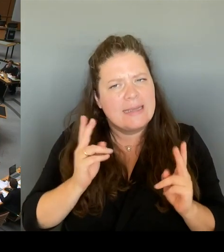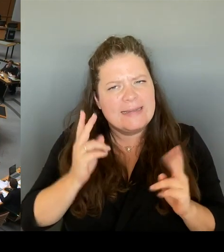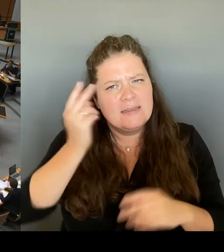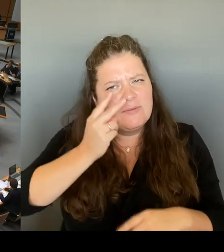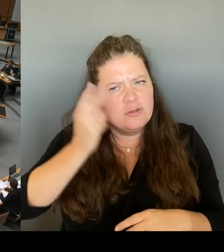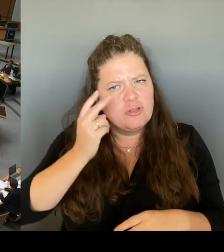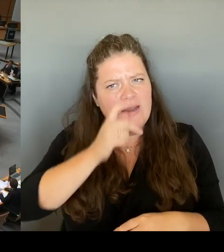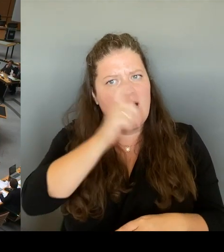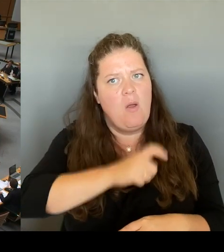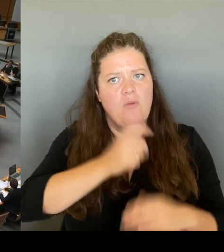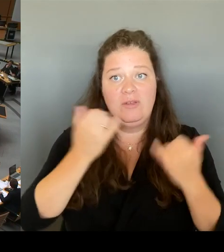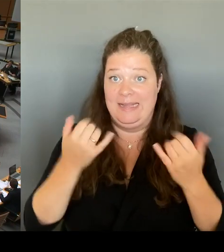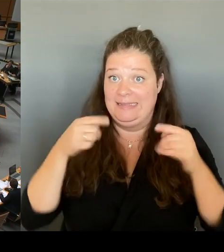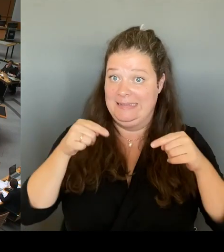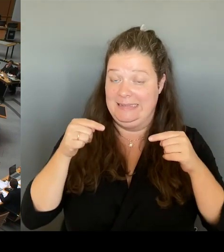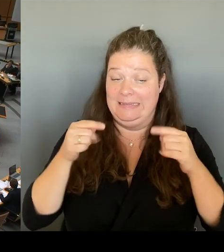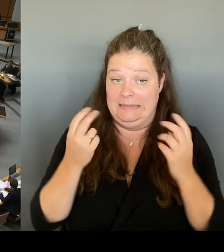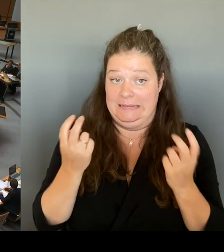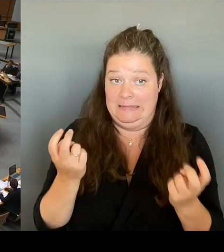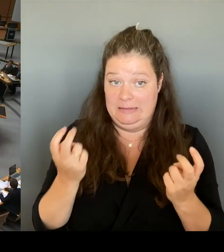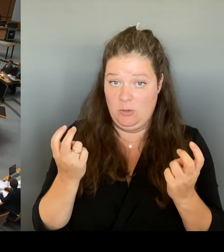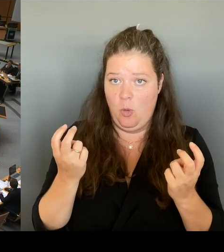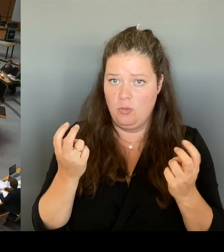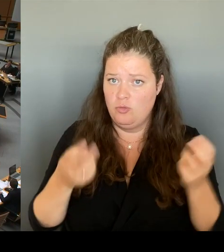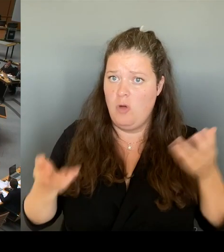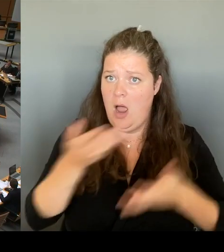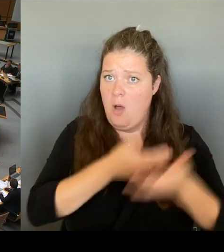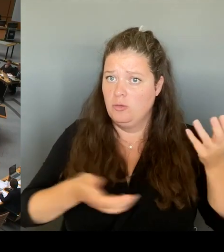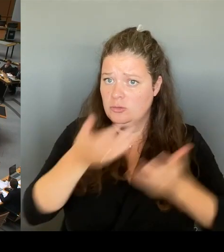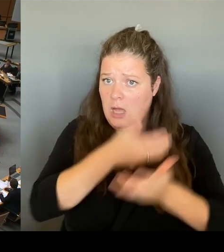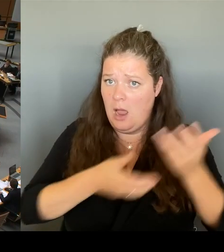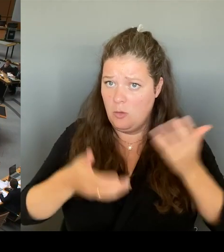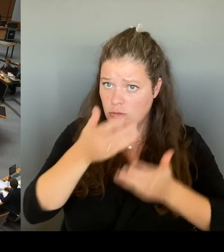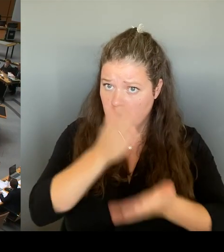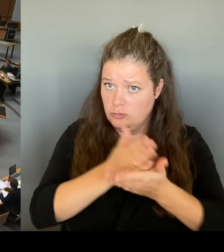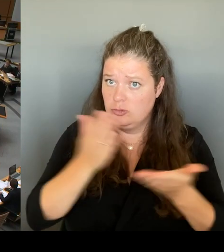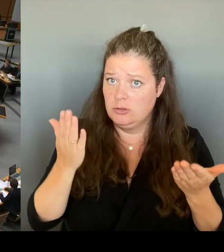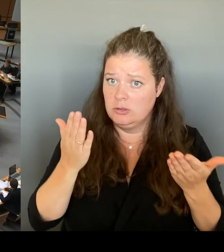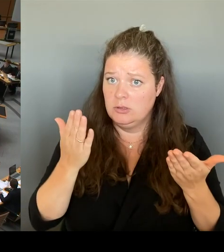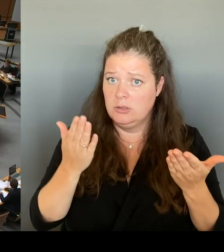und erst danach eine Entscheidung treffen werden? Und ich frage noch mal danach, nach der Frage: